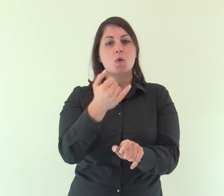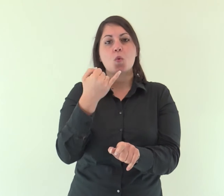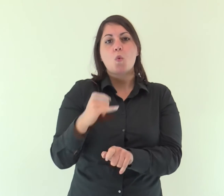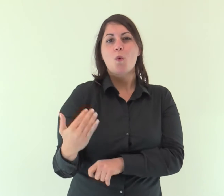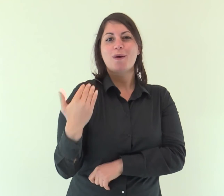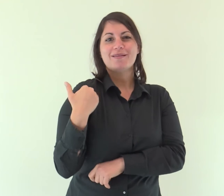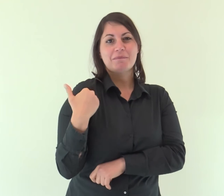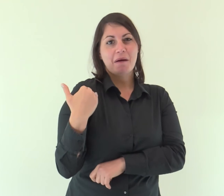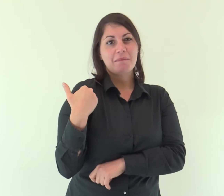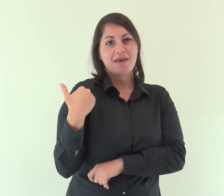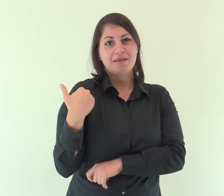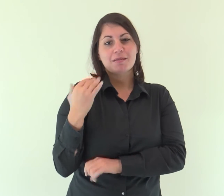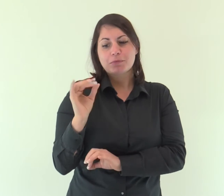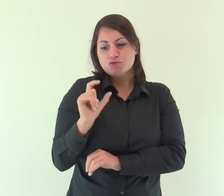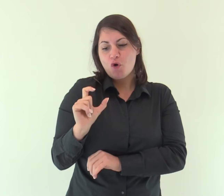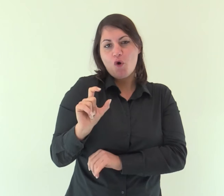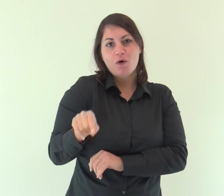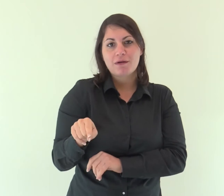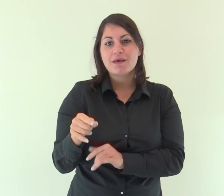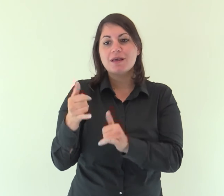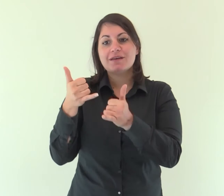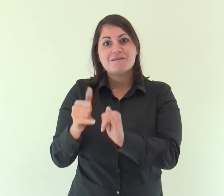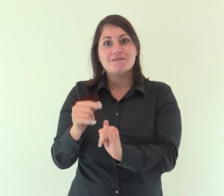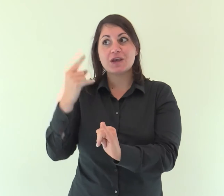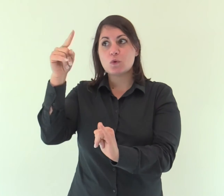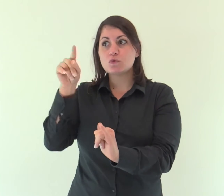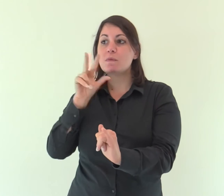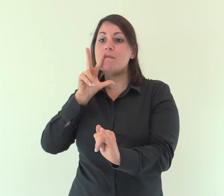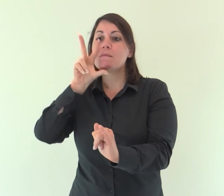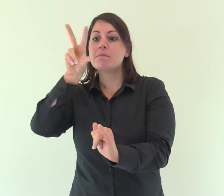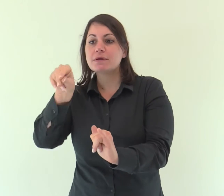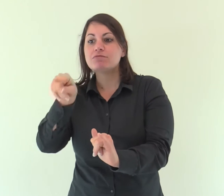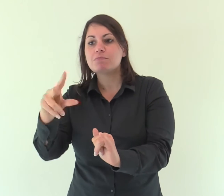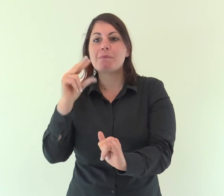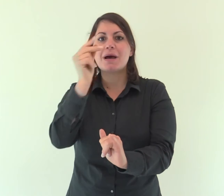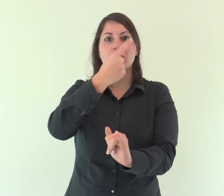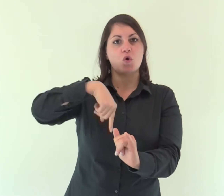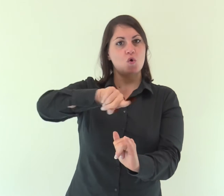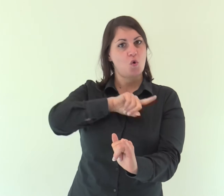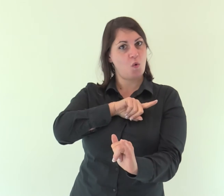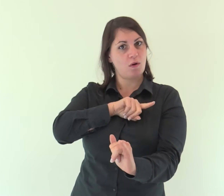ultimamente, in questi giorni, ha parlato a noi per mezzo del Figlio,